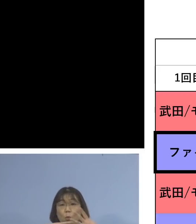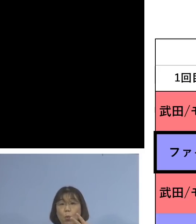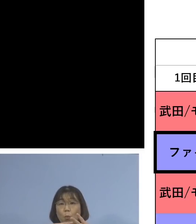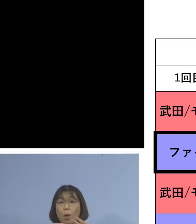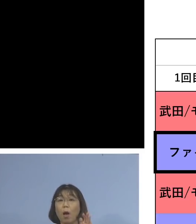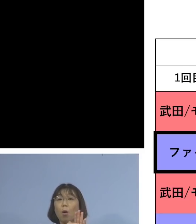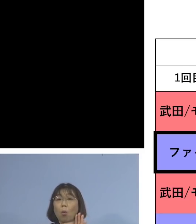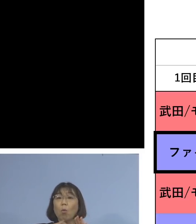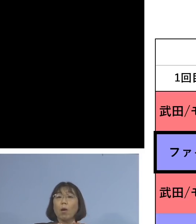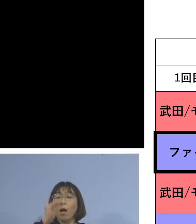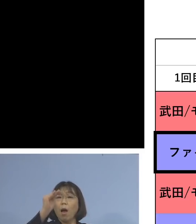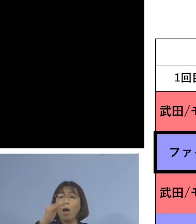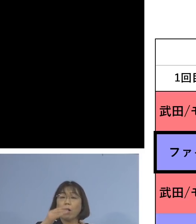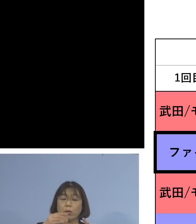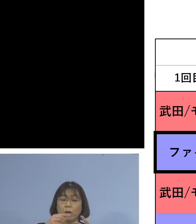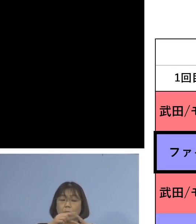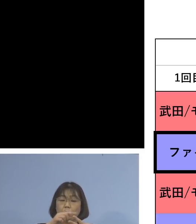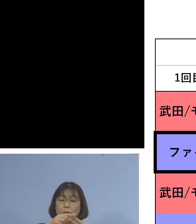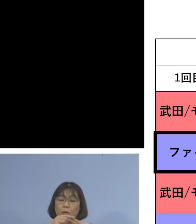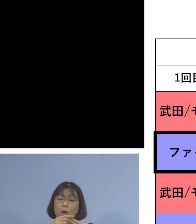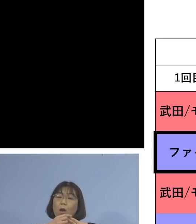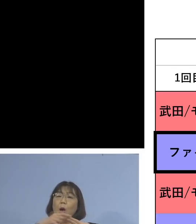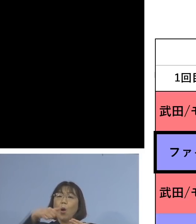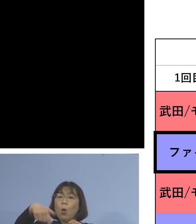ファイザー、ファイザーと 2回目までを打って